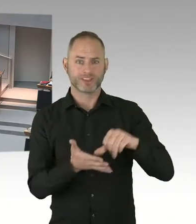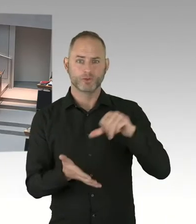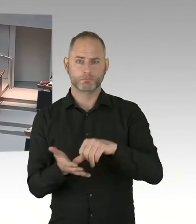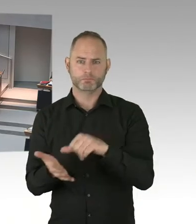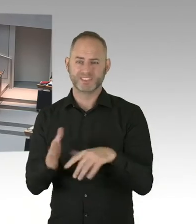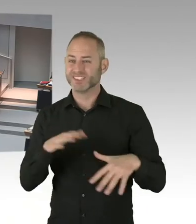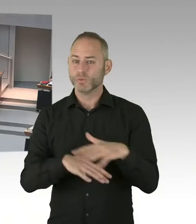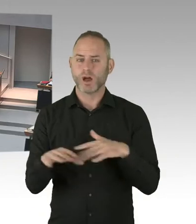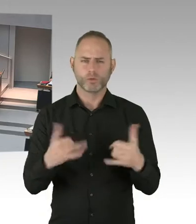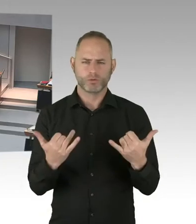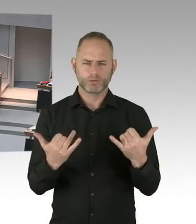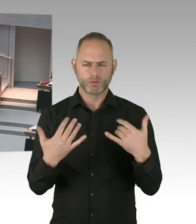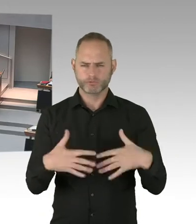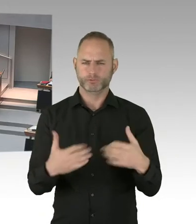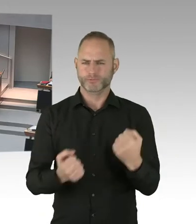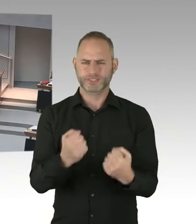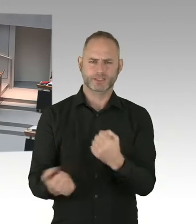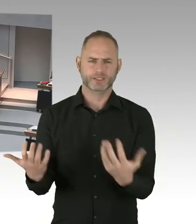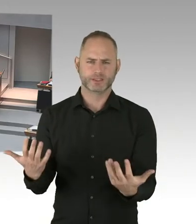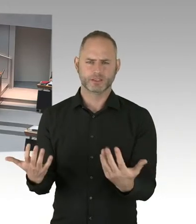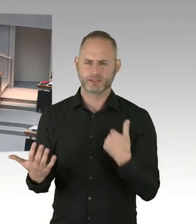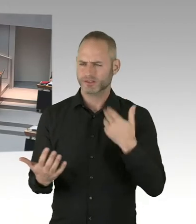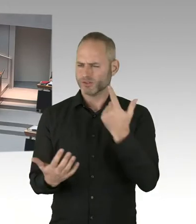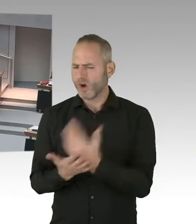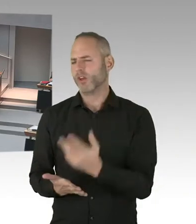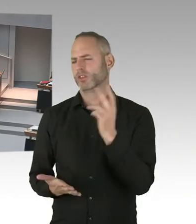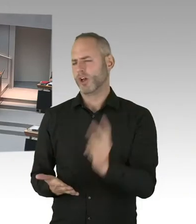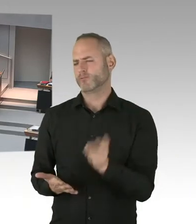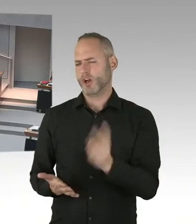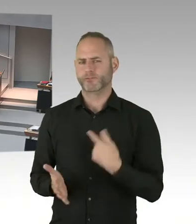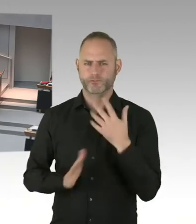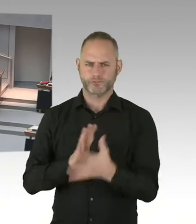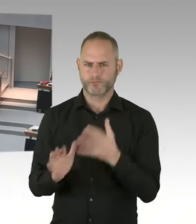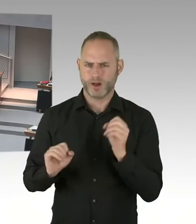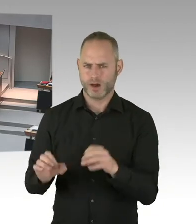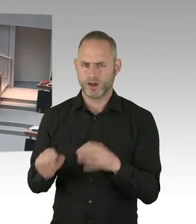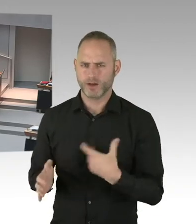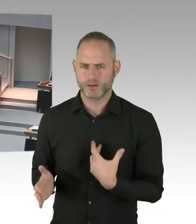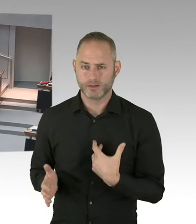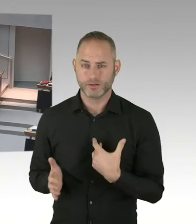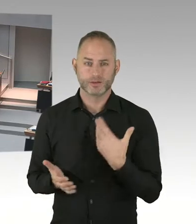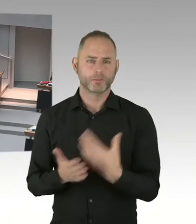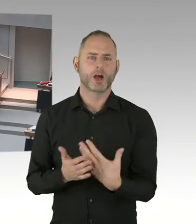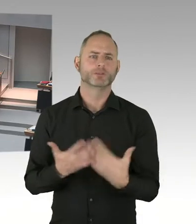weil meines Wissens hatten Sie auch einen Austausch mit dem Personalrat. Und der Sie sicherlich darüber informiert hat,